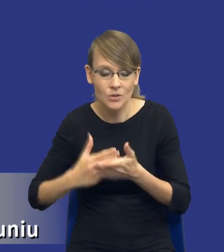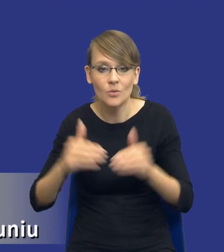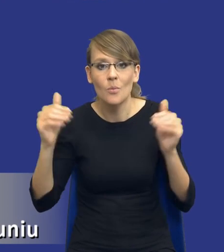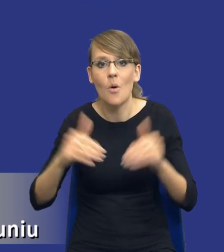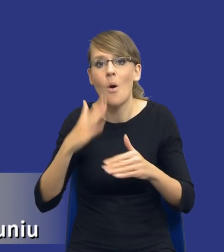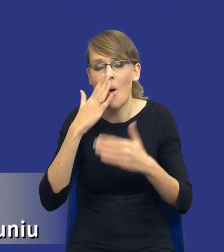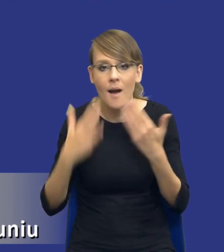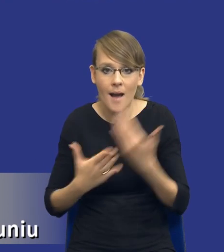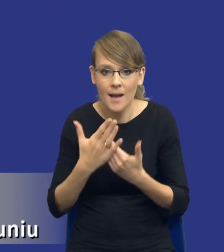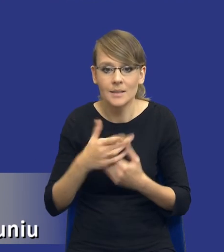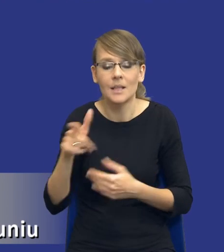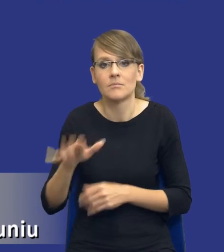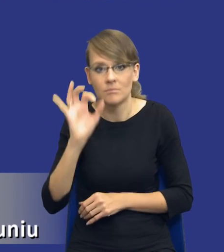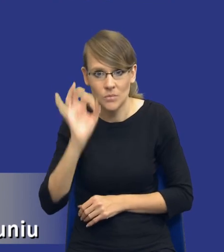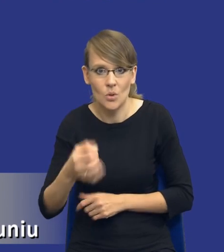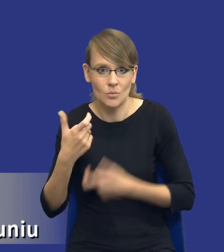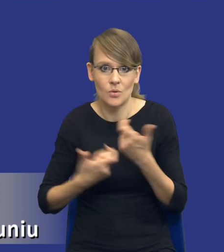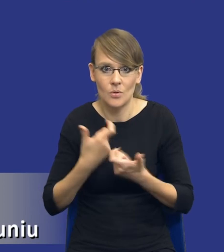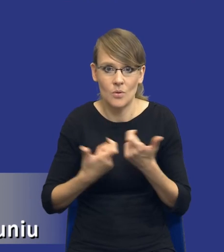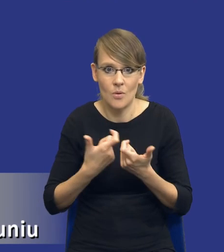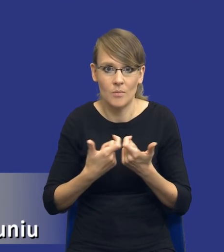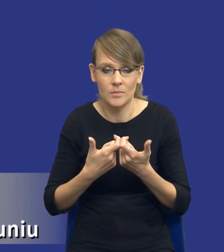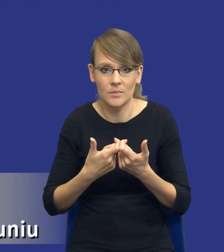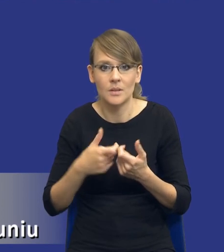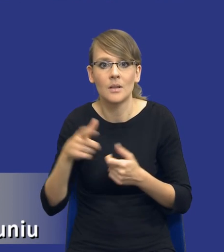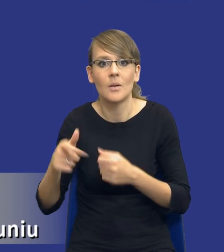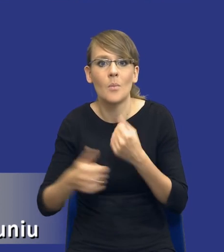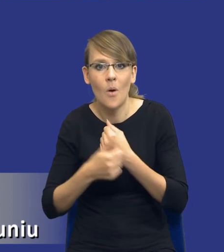właśnie właściwym działaniem zamawiającego ze względu na agregację